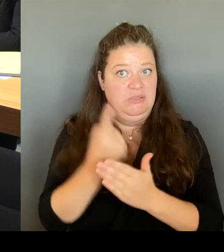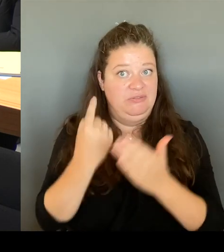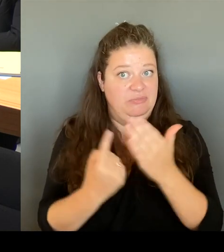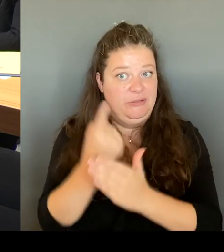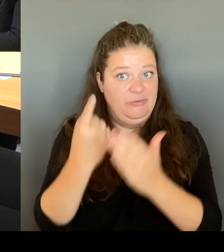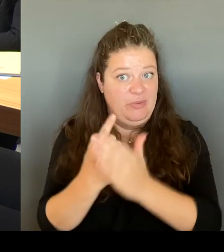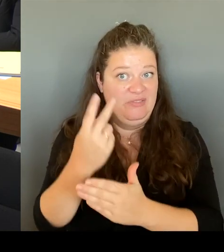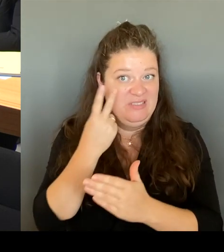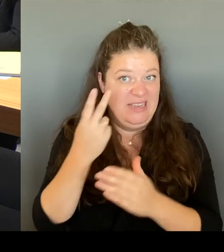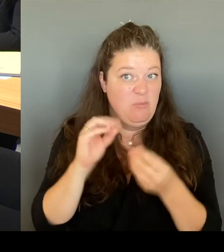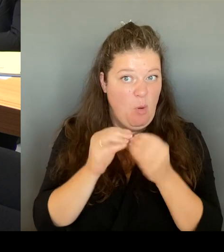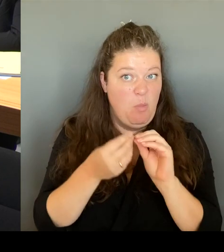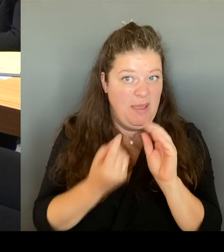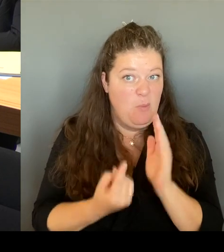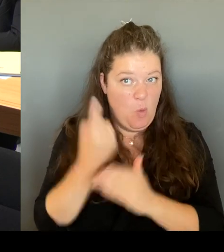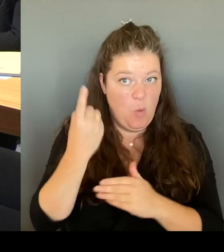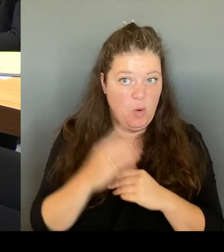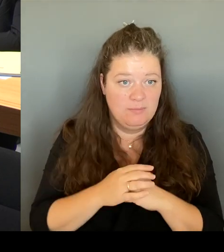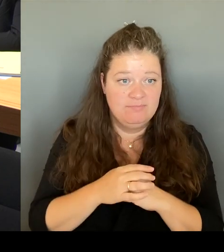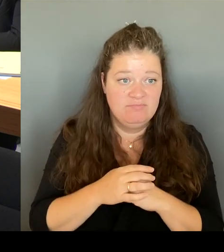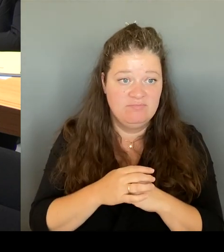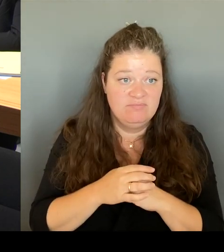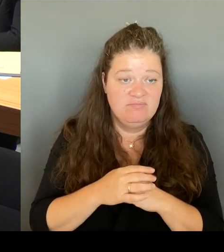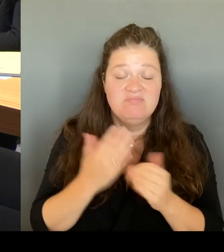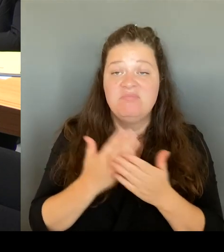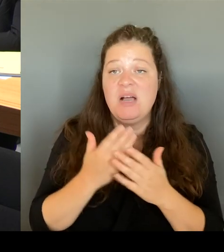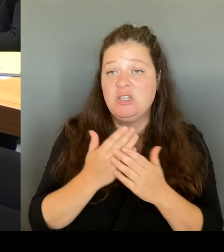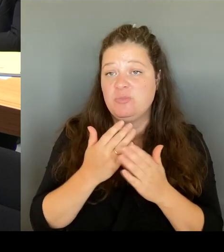ist dort zunehmend zu einer Selbstverständlichkeit geworden.